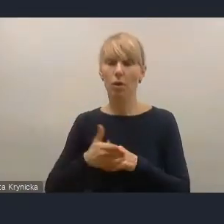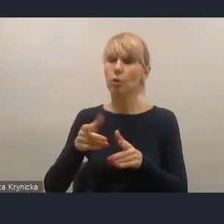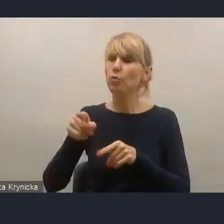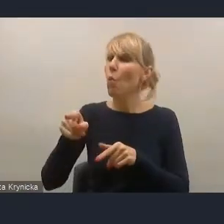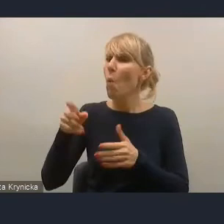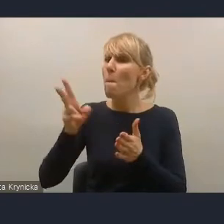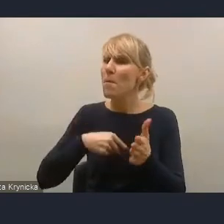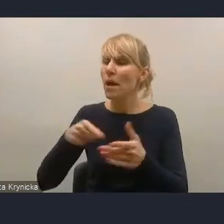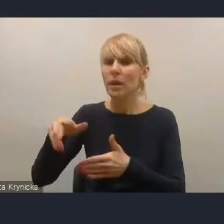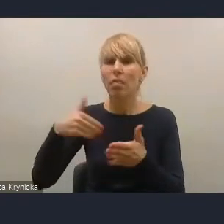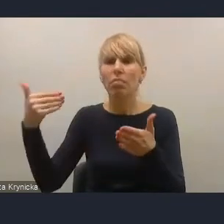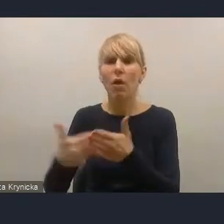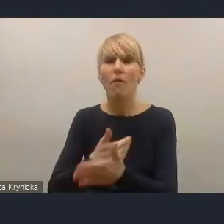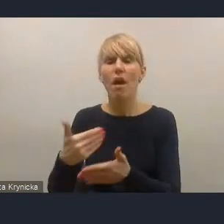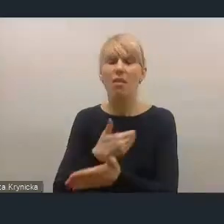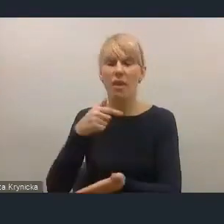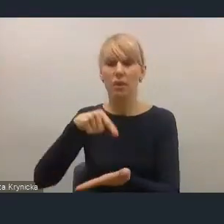więc będziemy pewnie musieli wspólnie